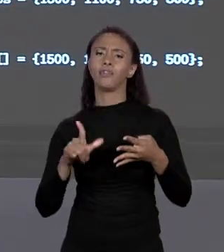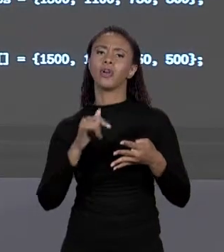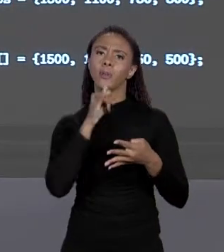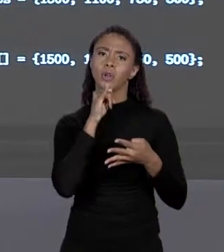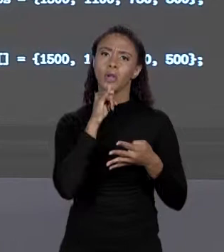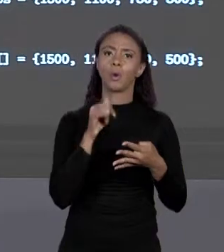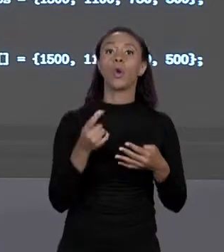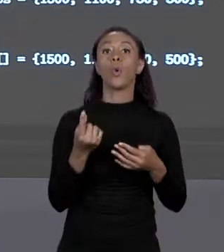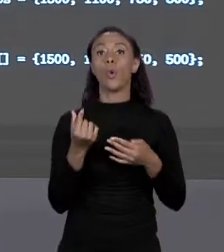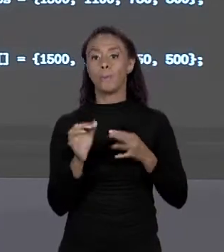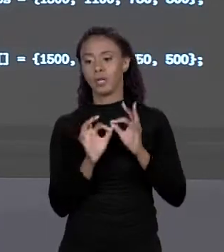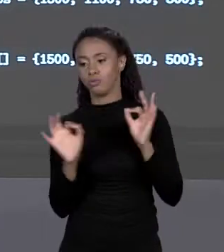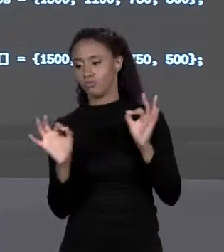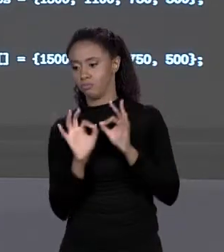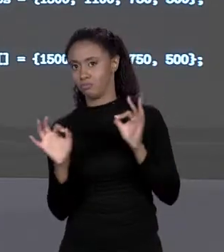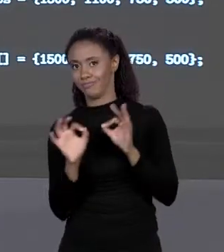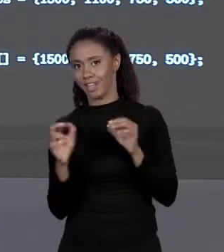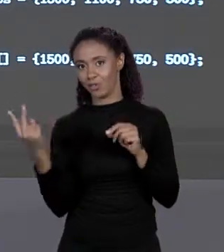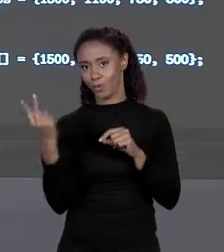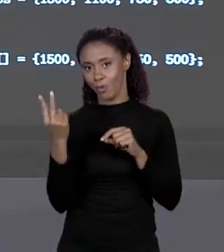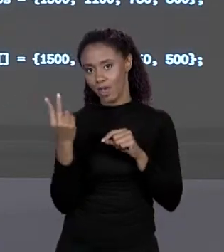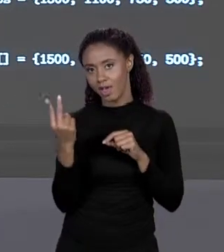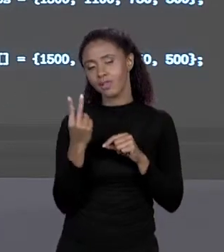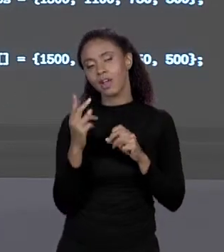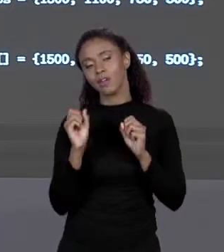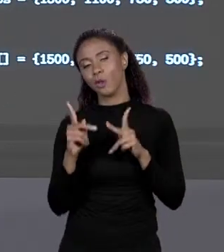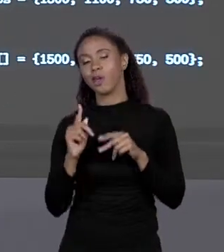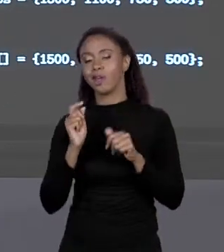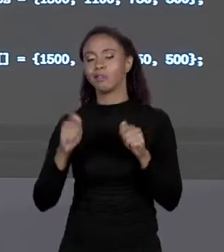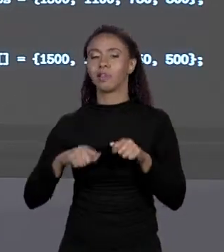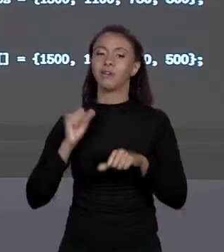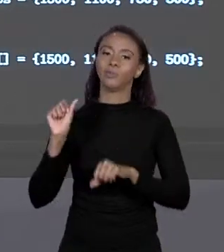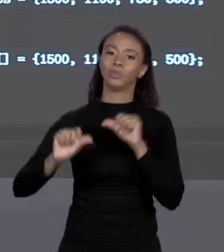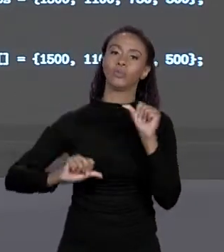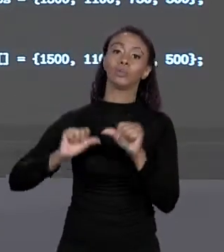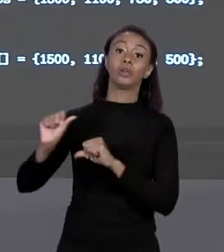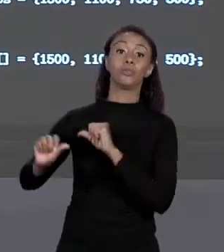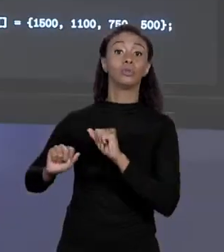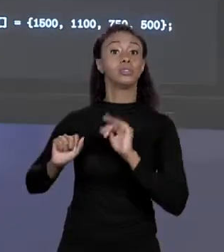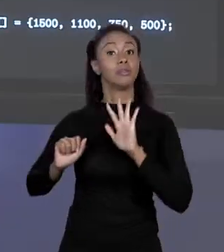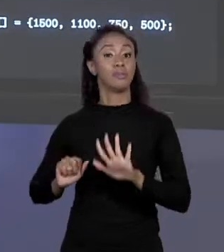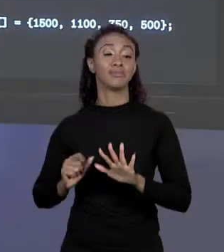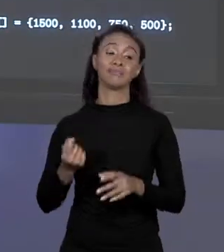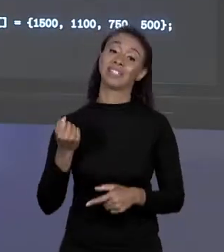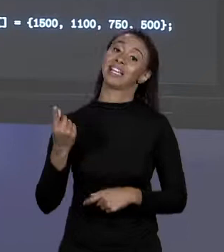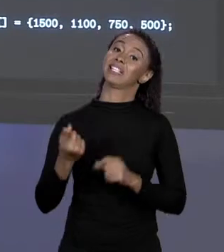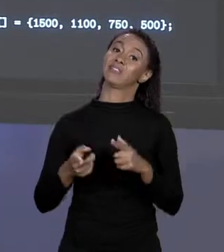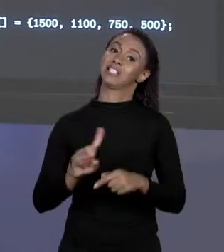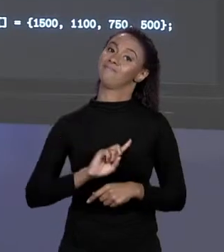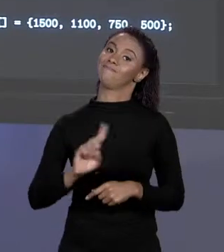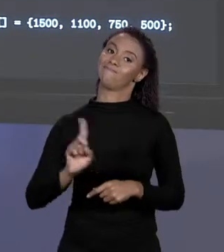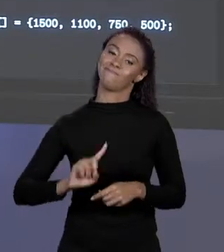SENTIDO SEM VARIÁVEL DO QUE CONSTANTE, SÓ QUE ÁS VEZES NÃO. ENTÃO O PREÇO QUE VOCÊ